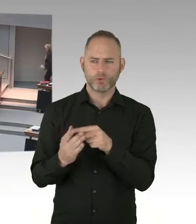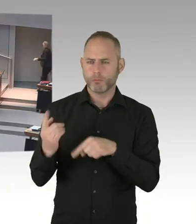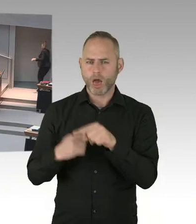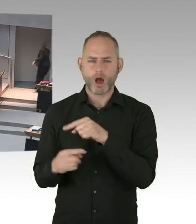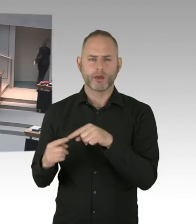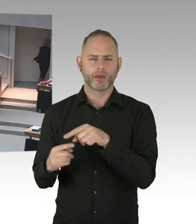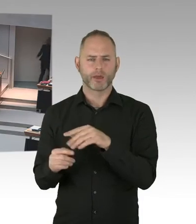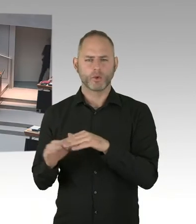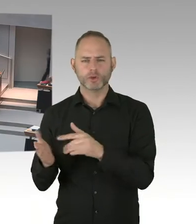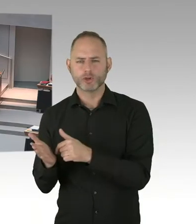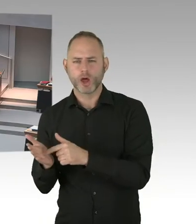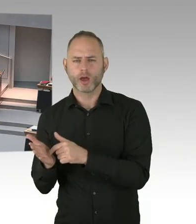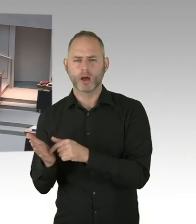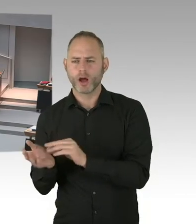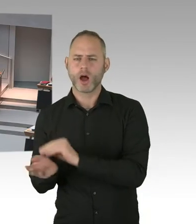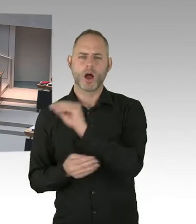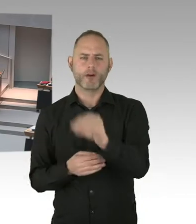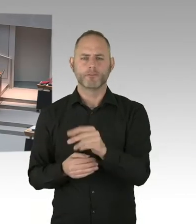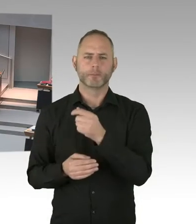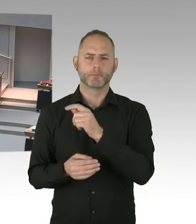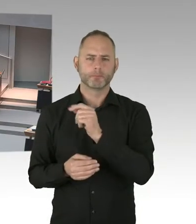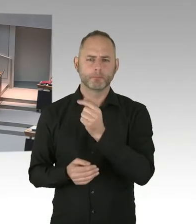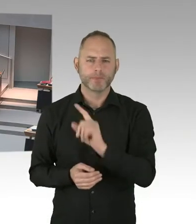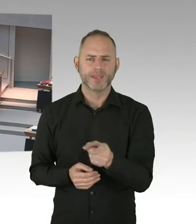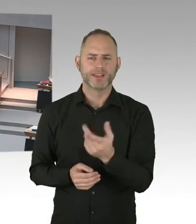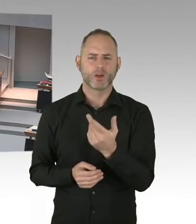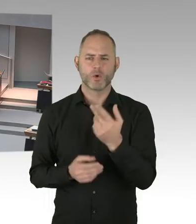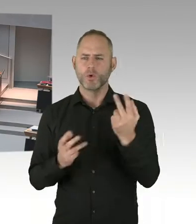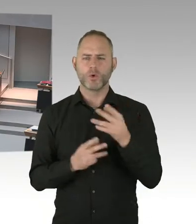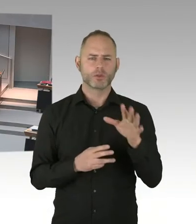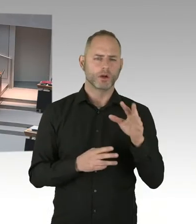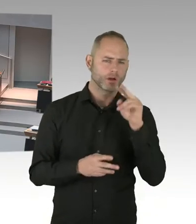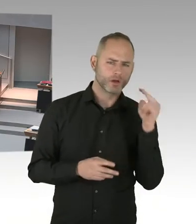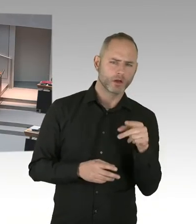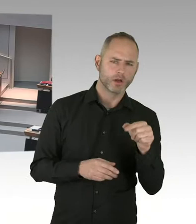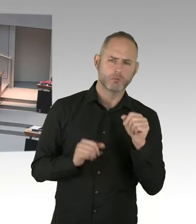(Präsidium) Herr Senator, bitte, Sie haben das Wort. (Sprecherwechsel) Ich danke für die Frage, weil es mir